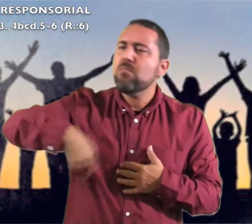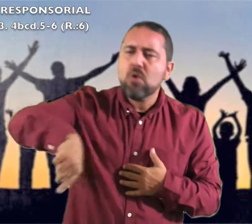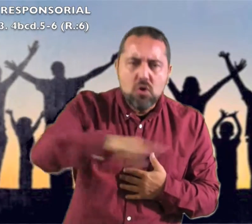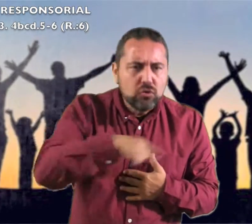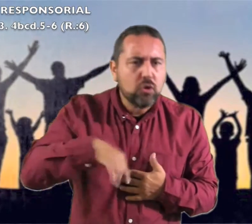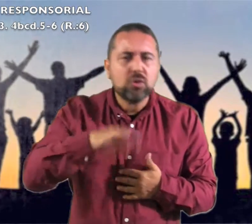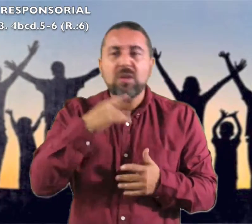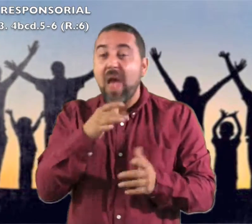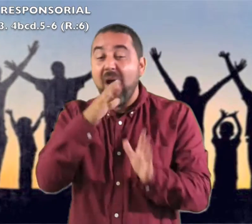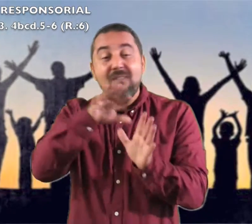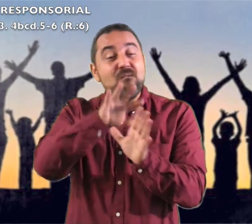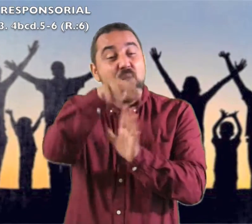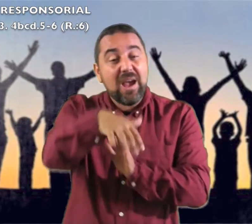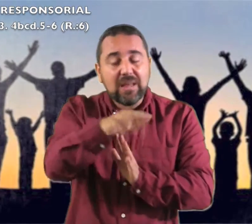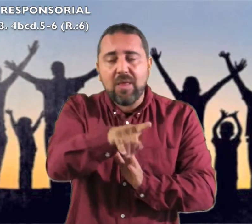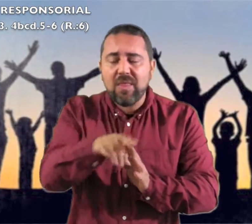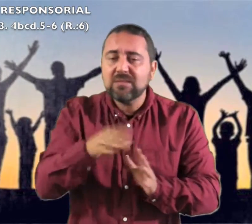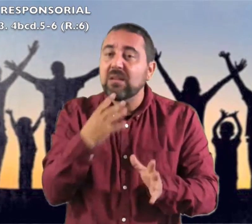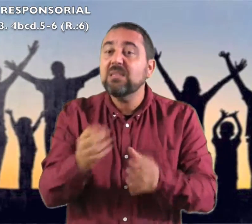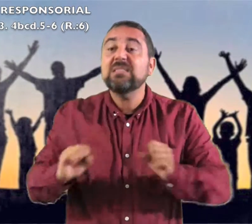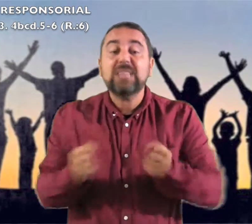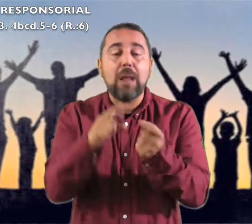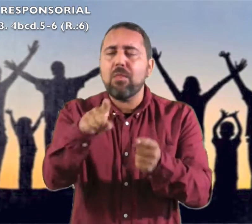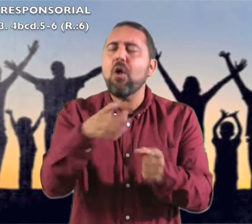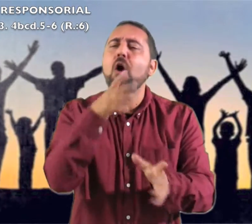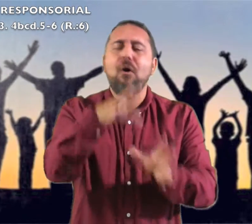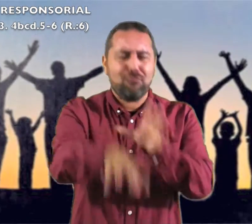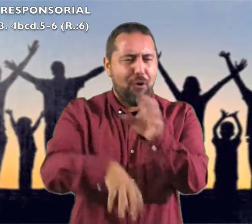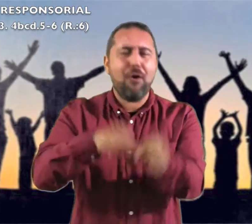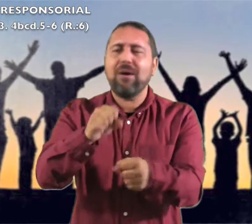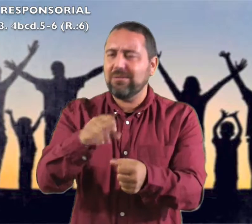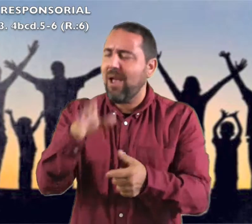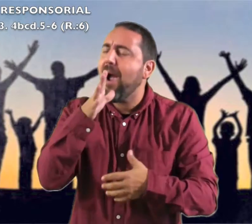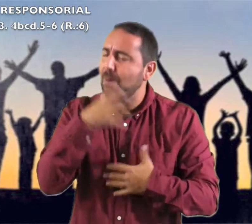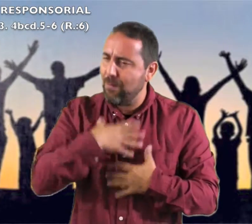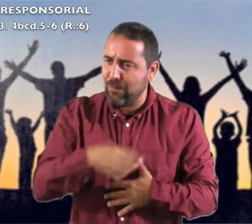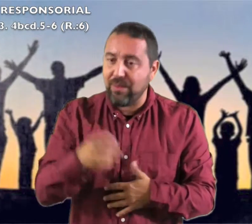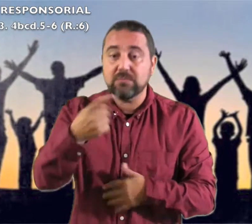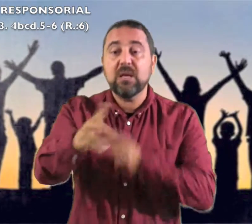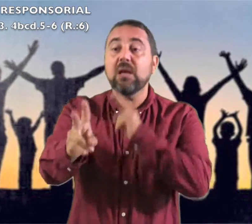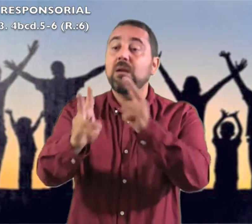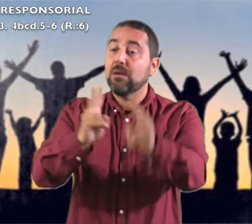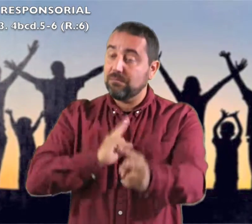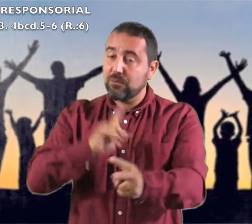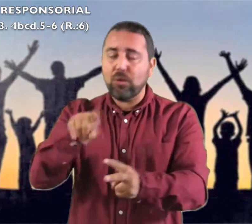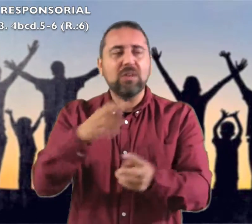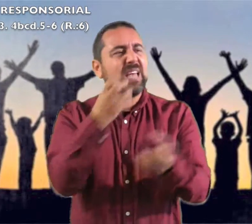Y sacaréis agua con gozo de las fuentes de la salvación.